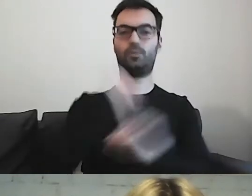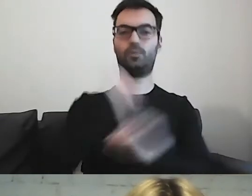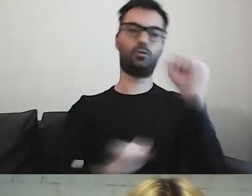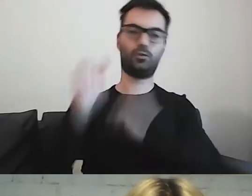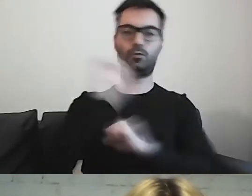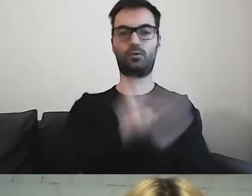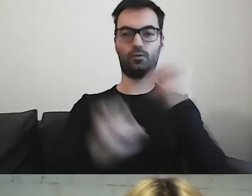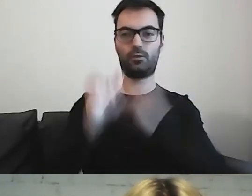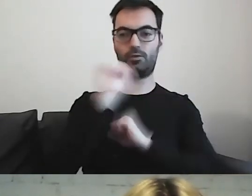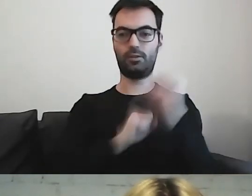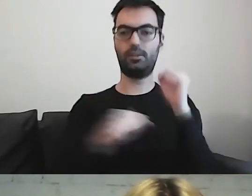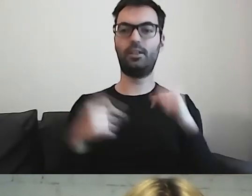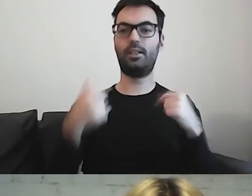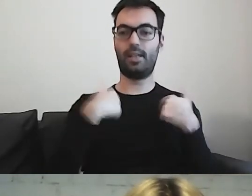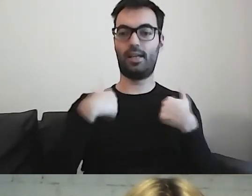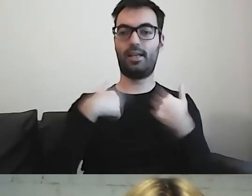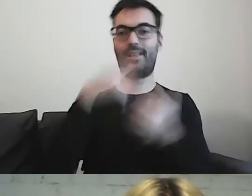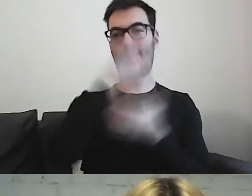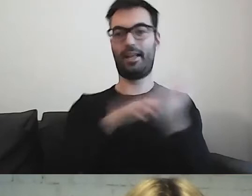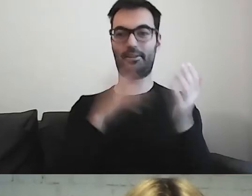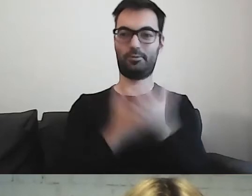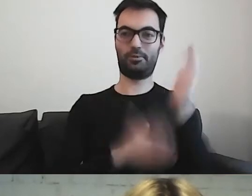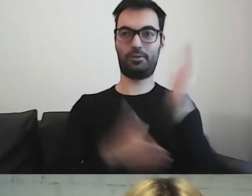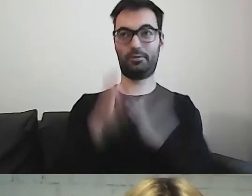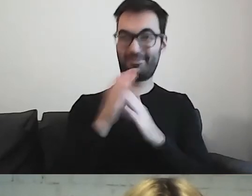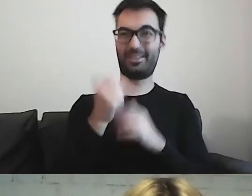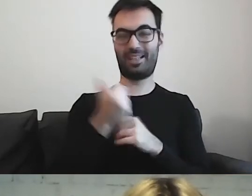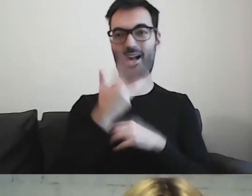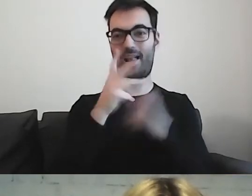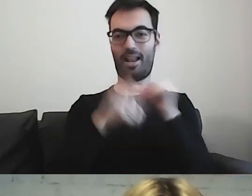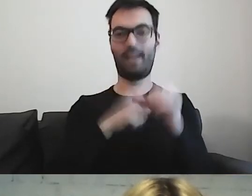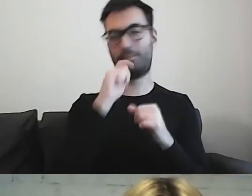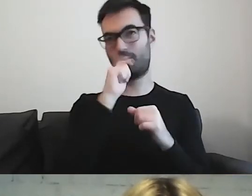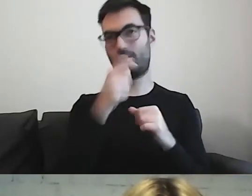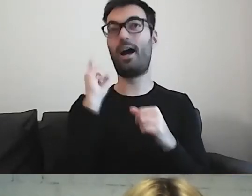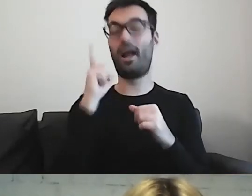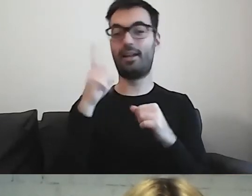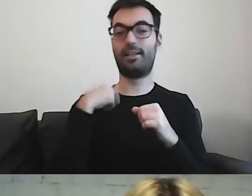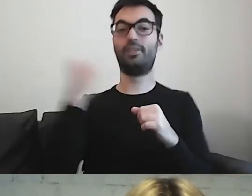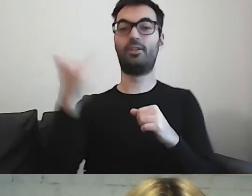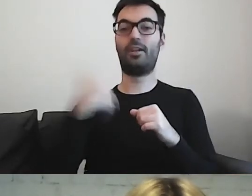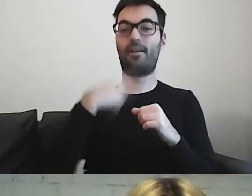Ja już te teksty przygotowuję od kilku lat. Cały czas, jak patrzę na te swoje teksty,